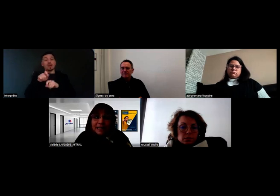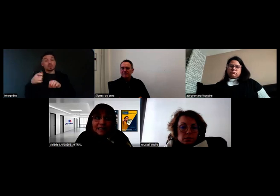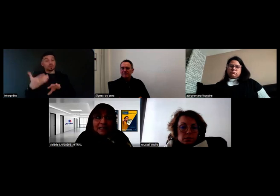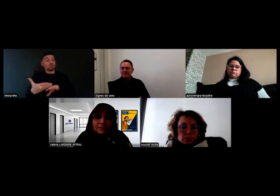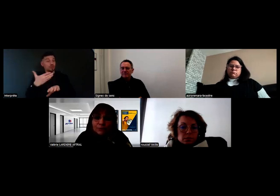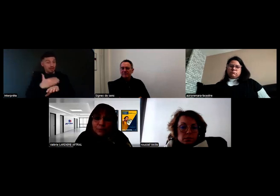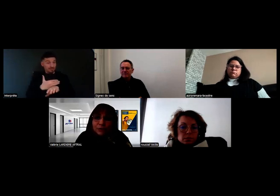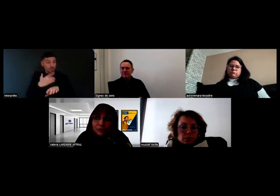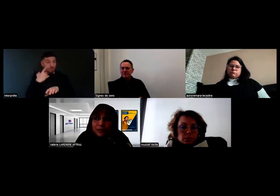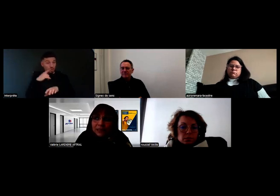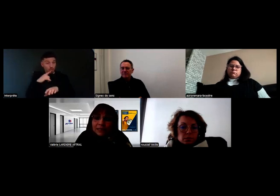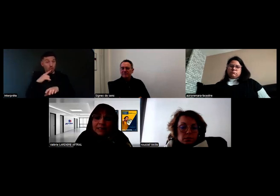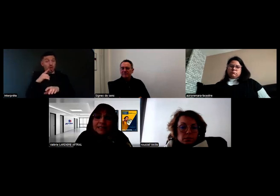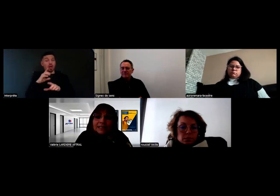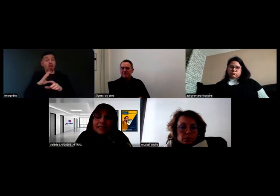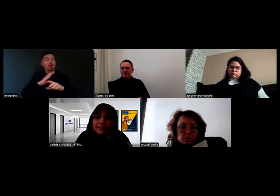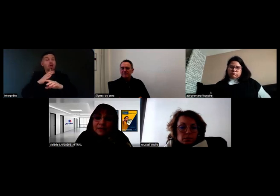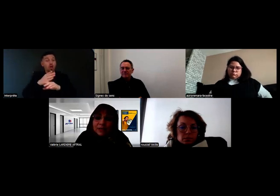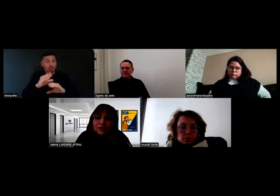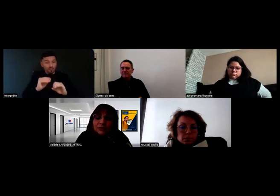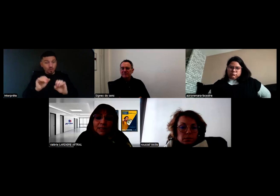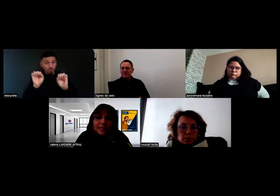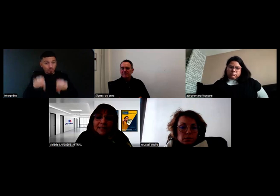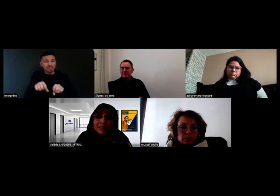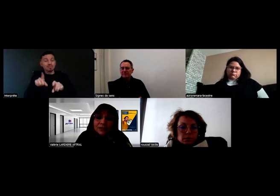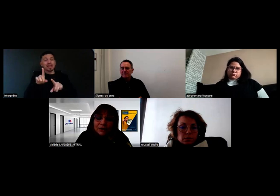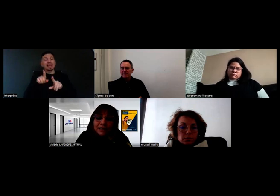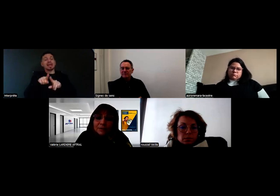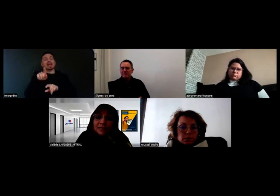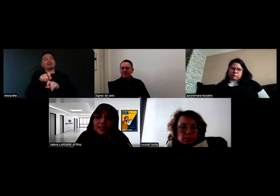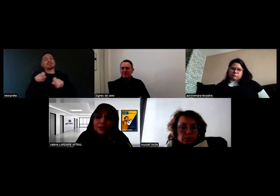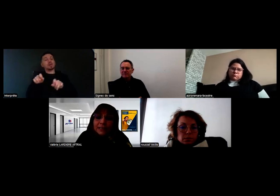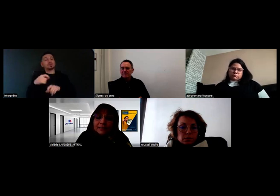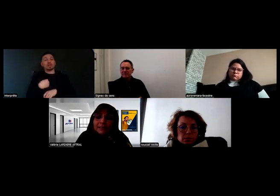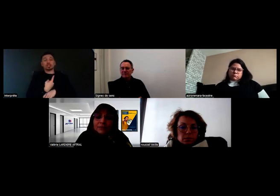Ce qu'il faut comprendre aussi, c'est que cette évaluation, elle n'est pas seule, elle n'est pas décisionnaire,